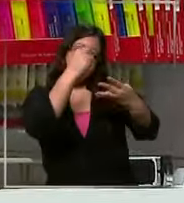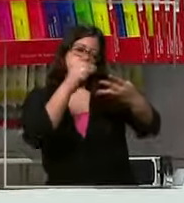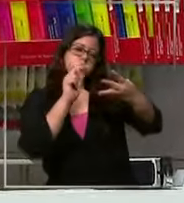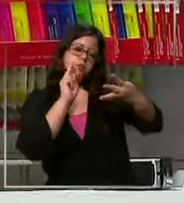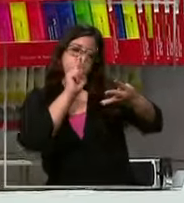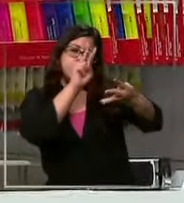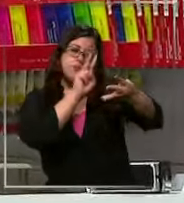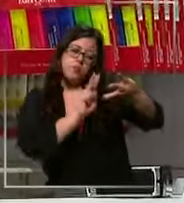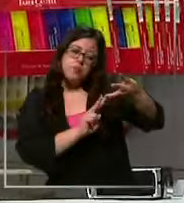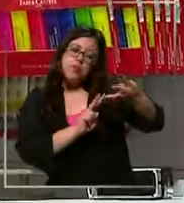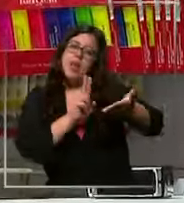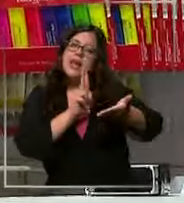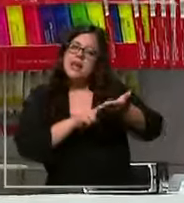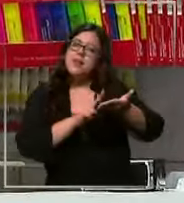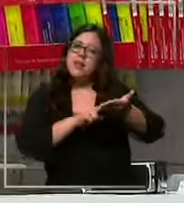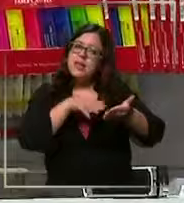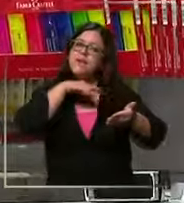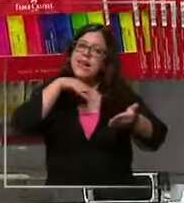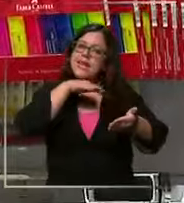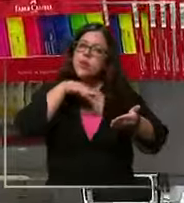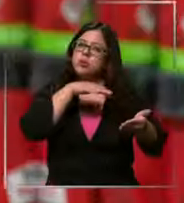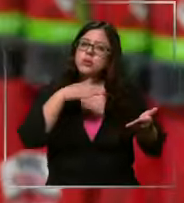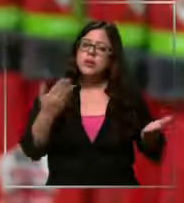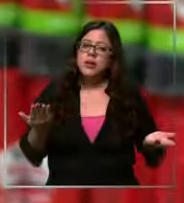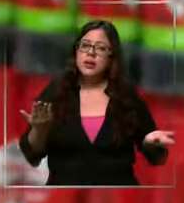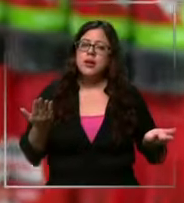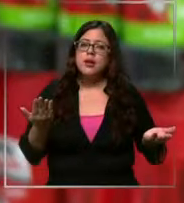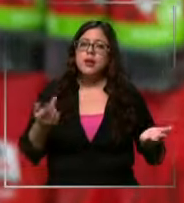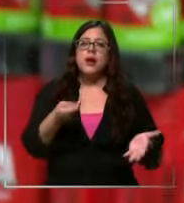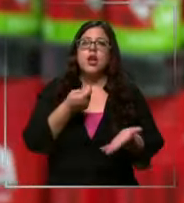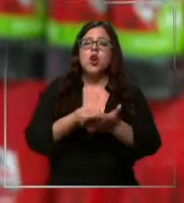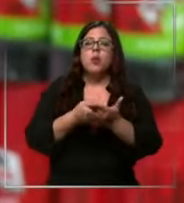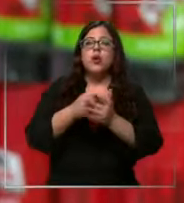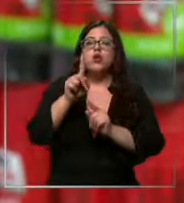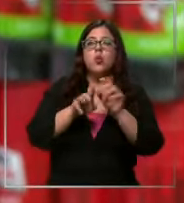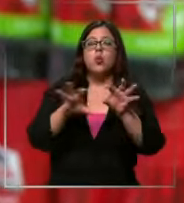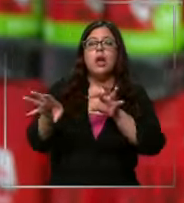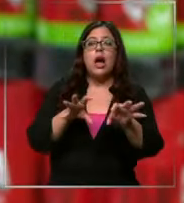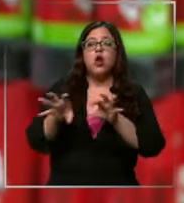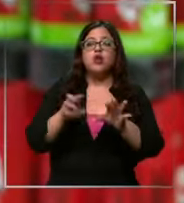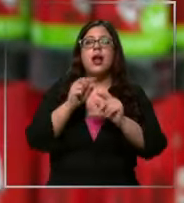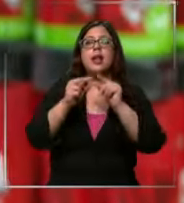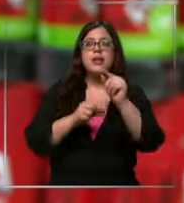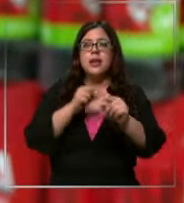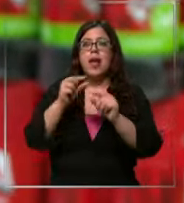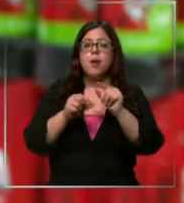lo que realmente van a ocupar y comprando algunas cosas que son progresivas y qué pueden derivar ir